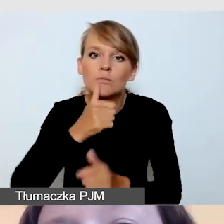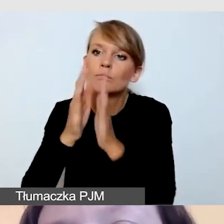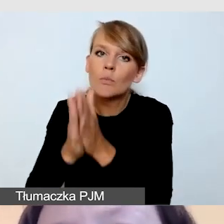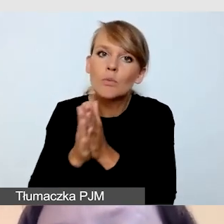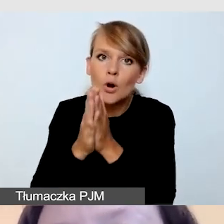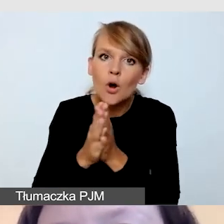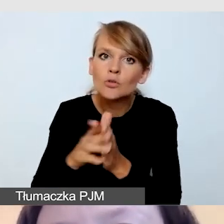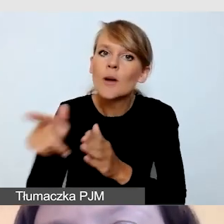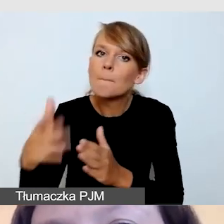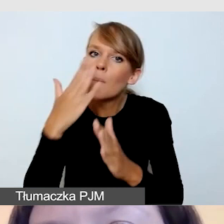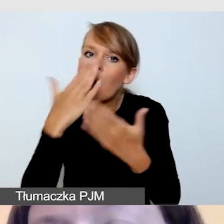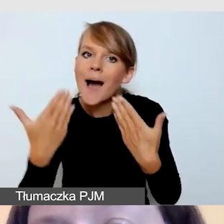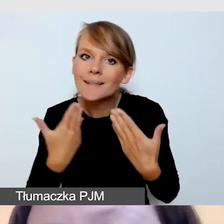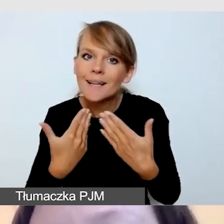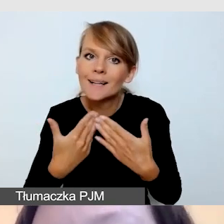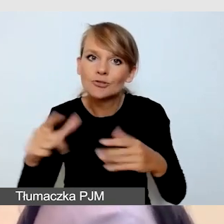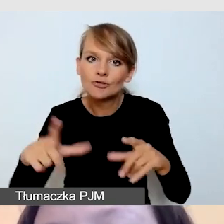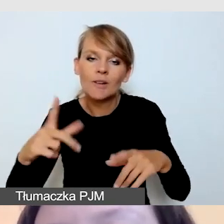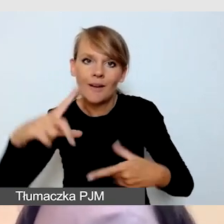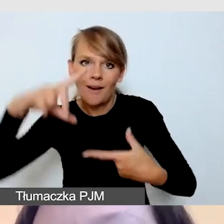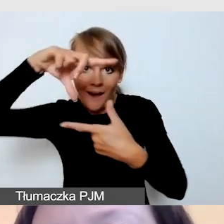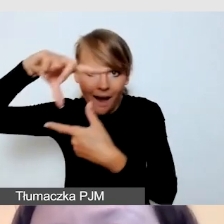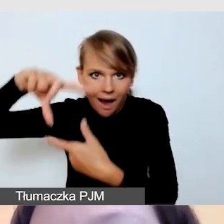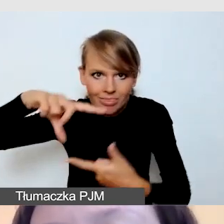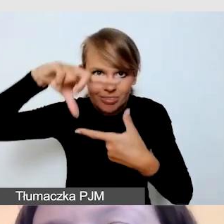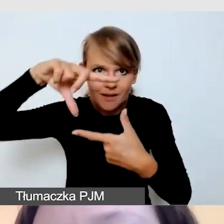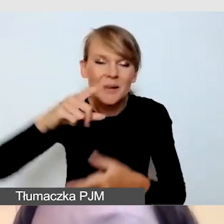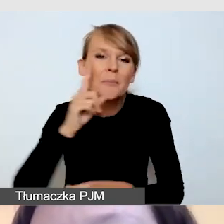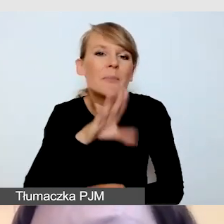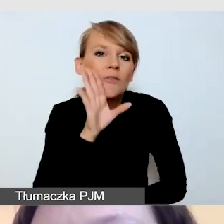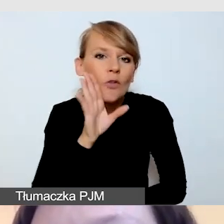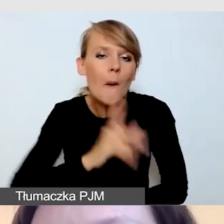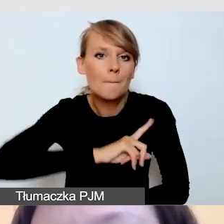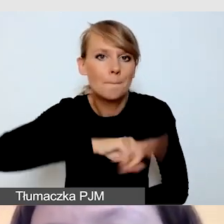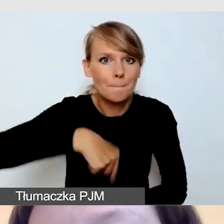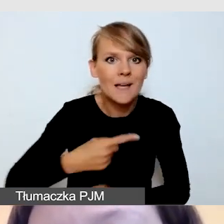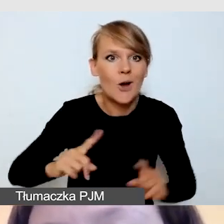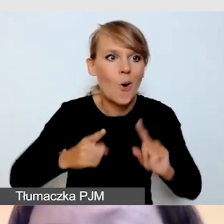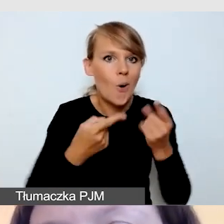bo prawdopodobnie dla nas jako organizatora dostępnej transmisji,